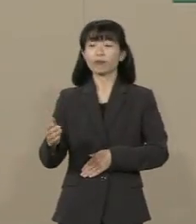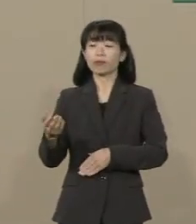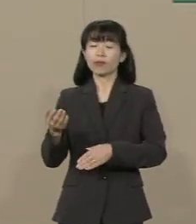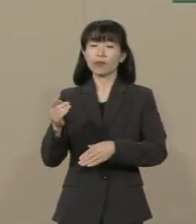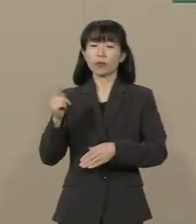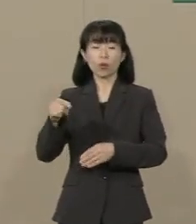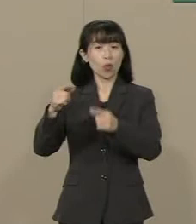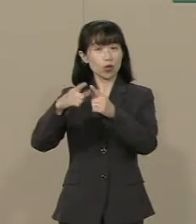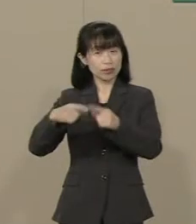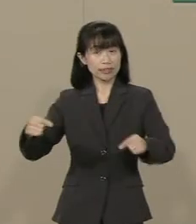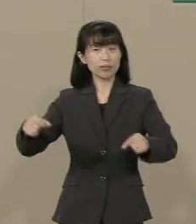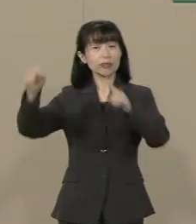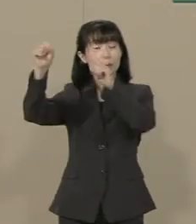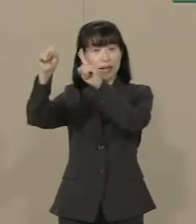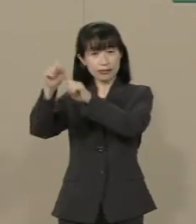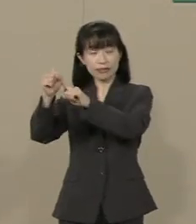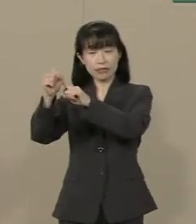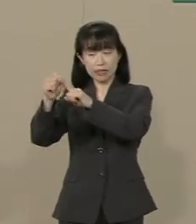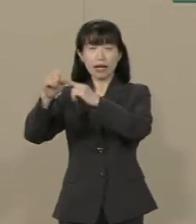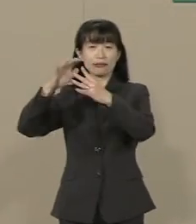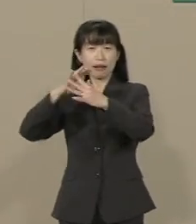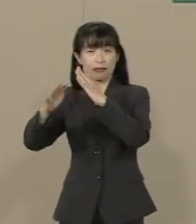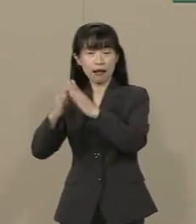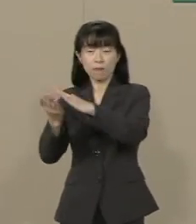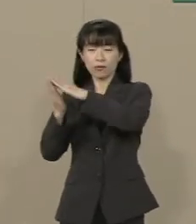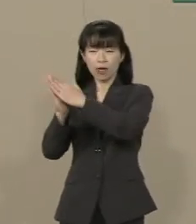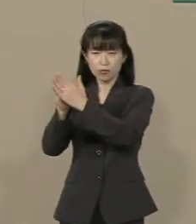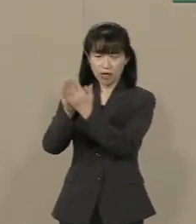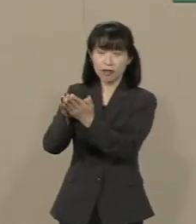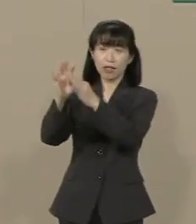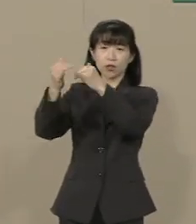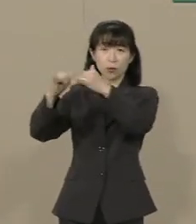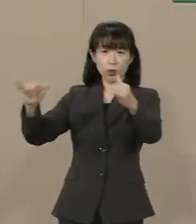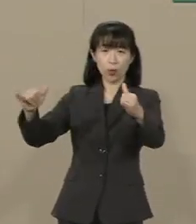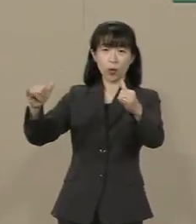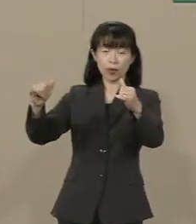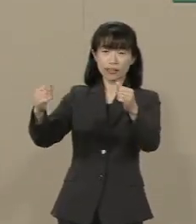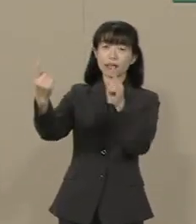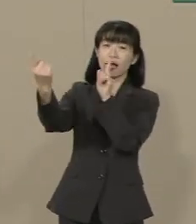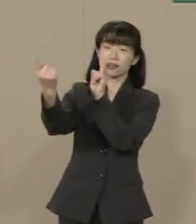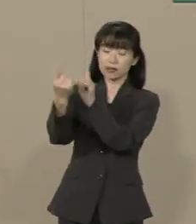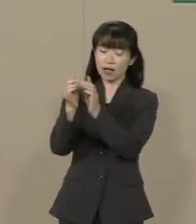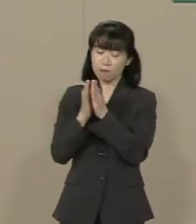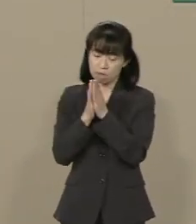国のために戦われた英霊に対して 参拝すらできない